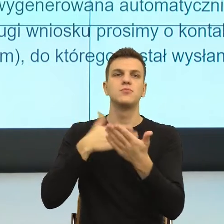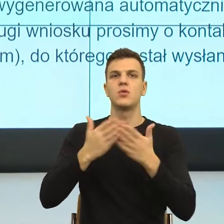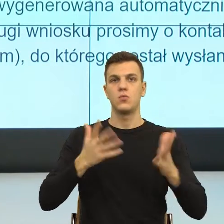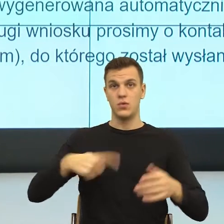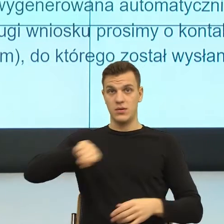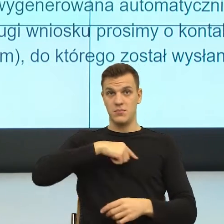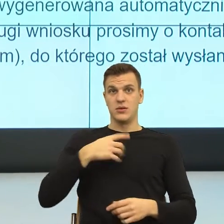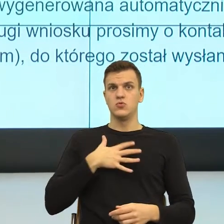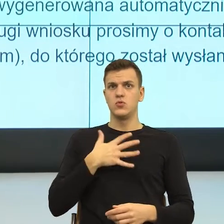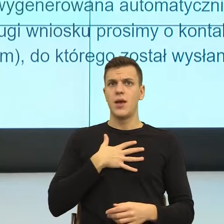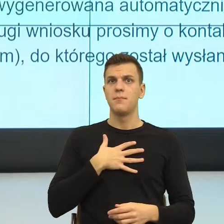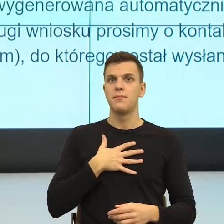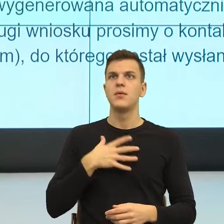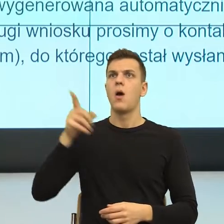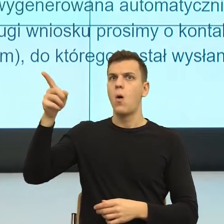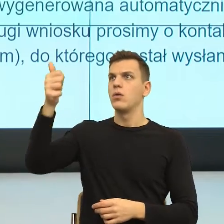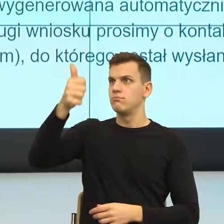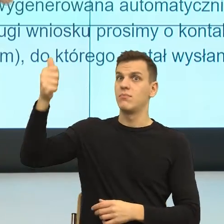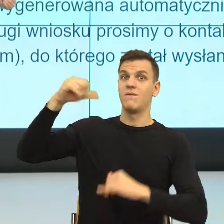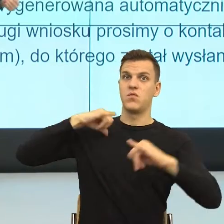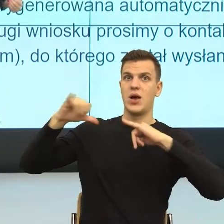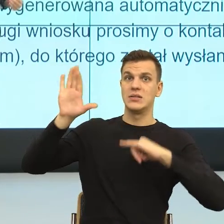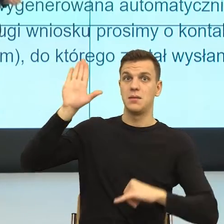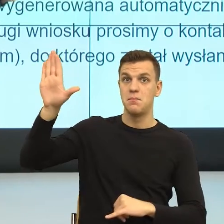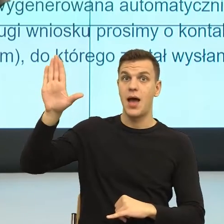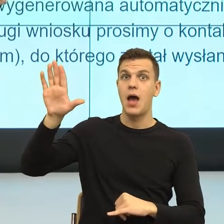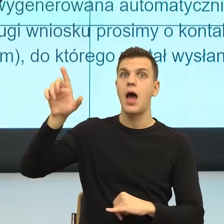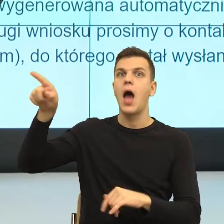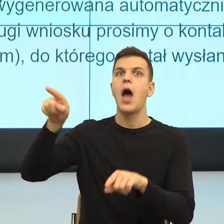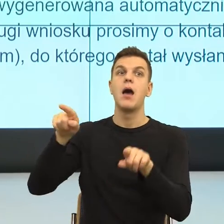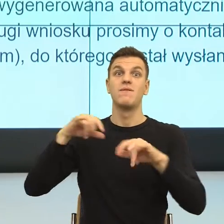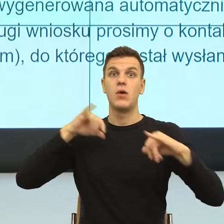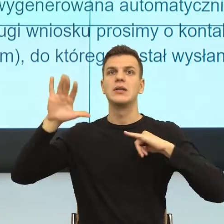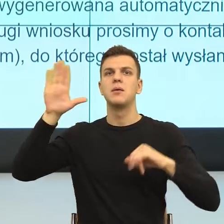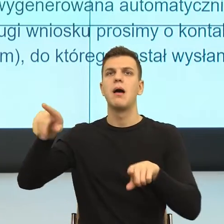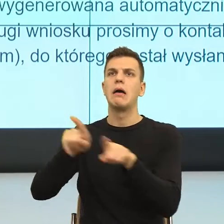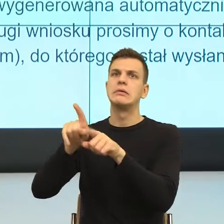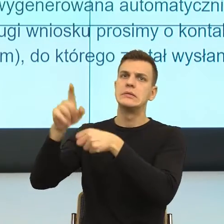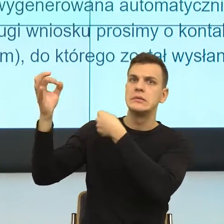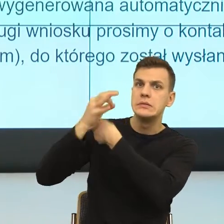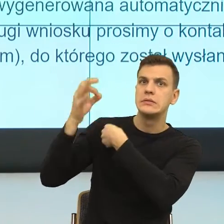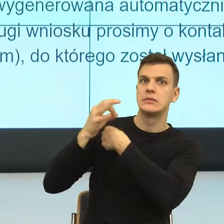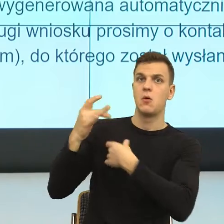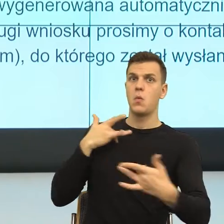Natomiast nie wykorzystuje jej przeciwko mnie. I teraz jak to zaufanie budzić w urzędach?